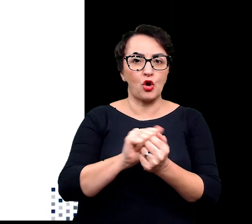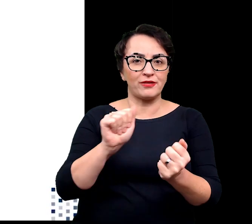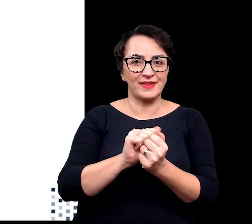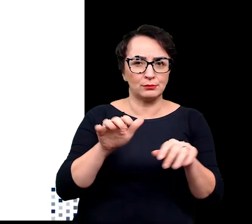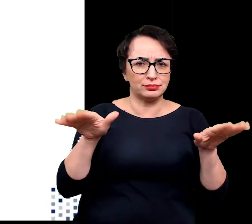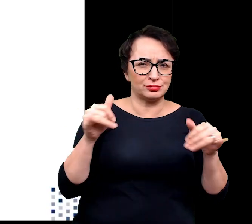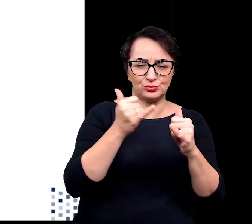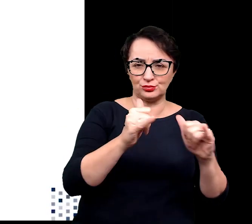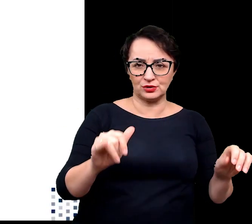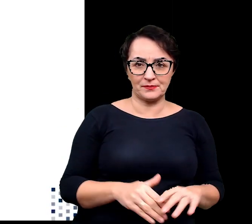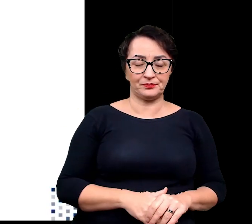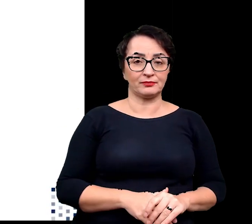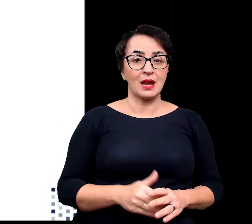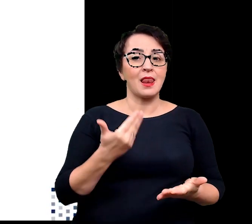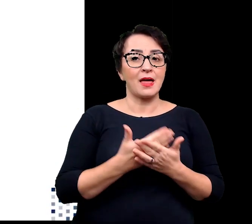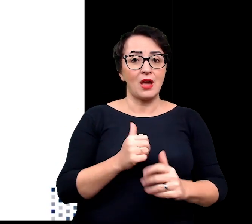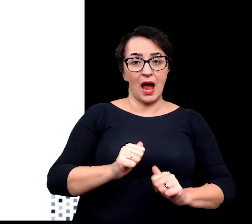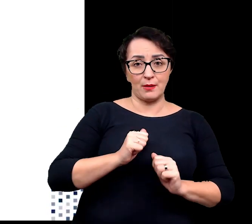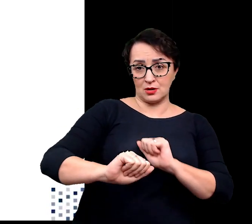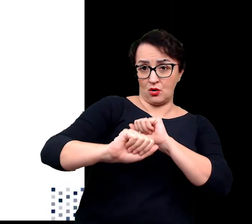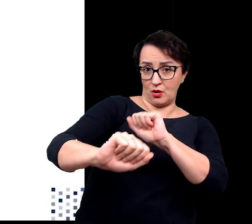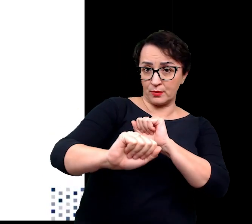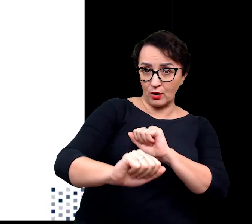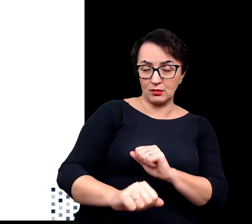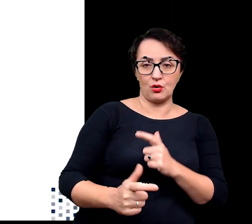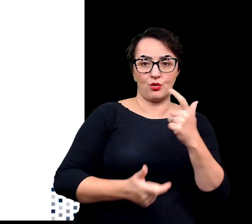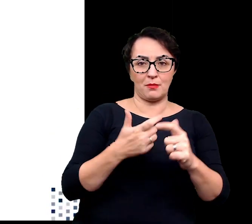Dlatego aby bronić się przed nimi wytwarzają kolce,